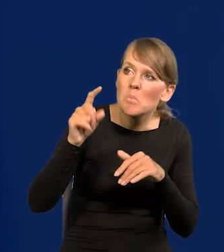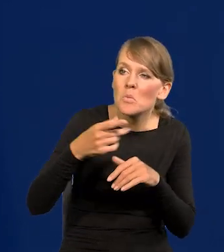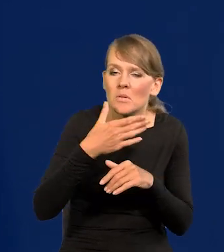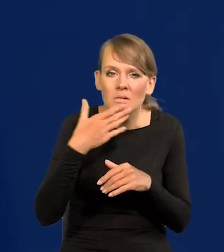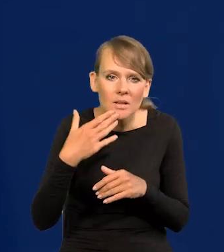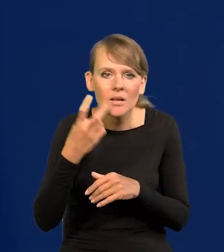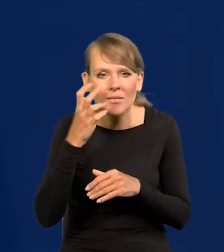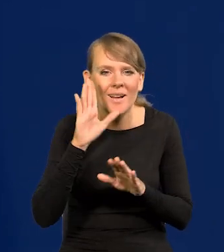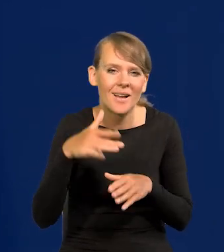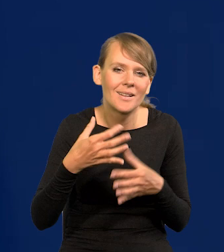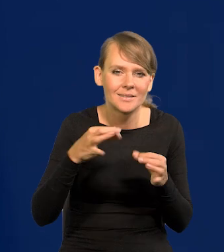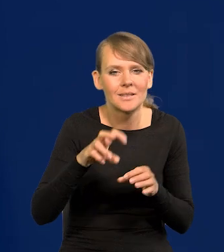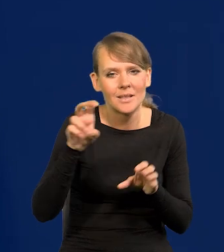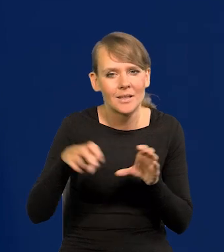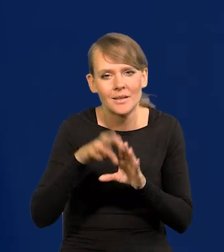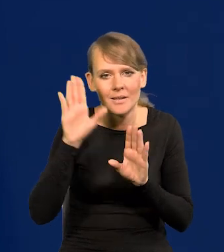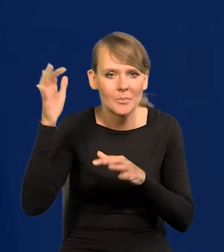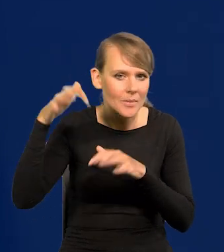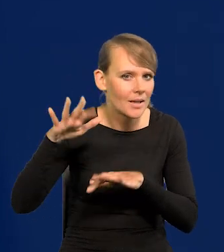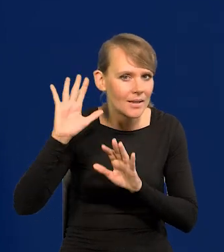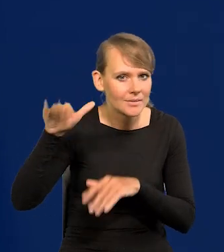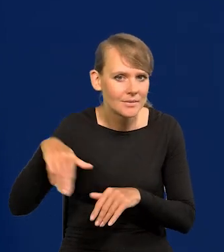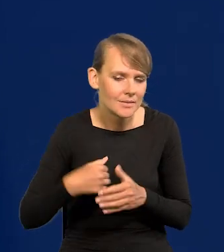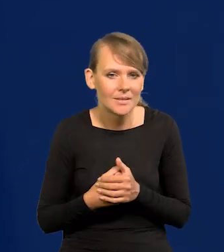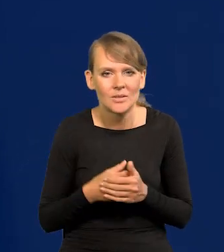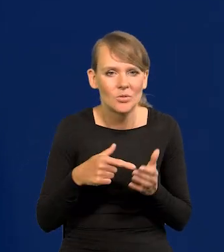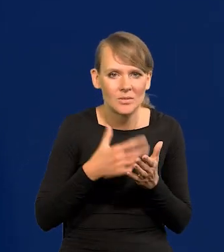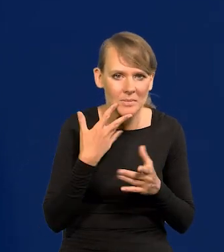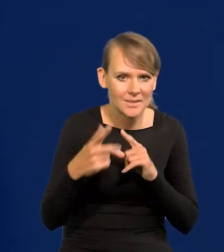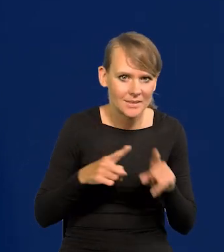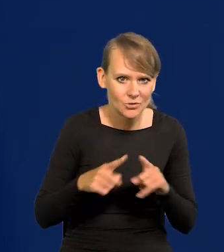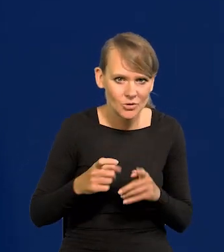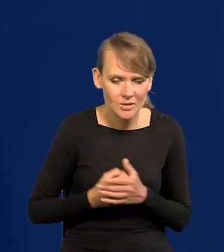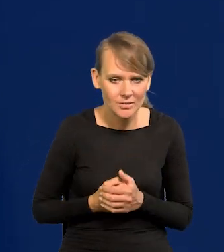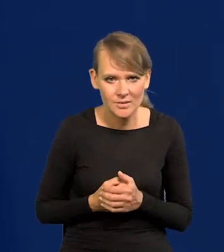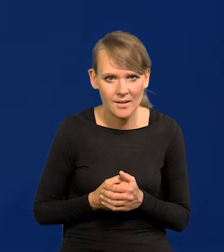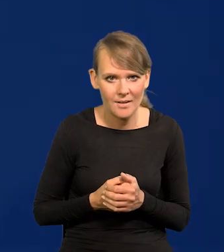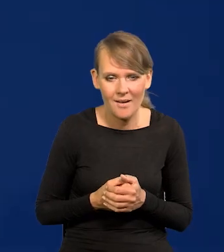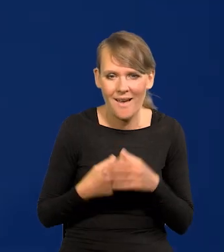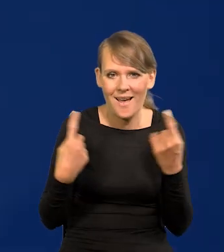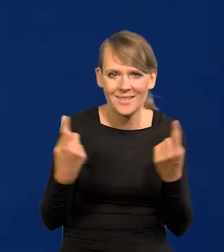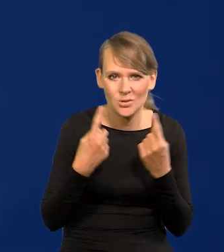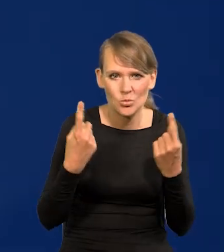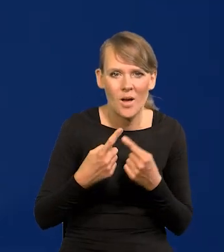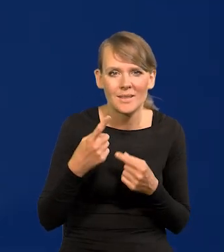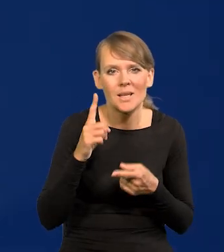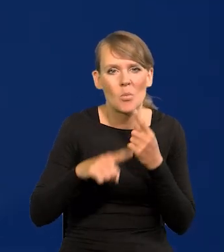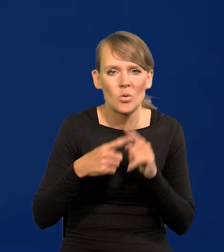no to wsiadamy w samochód służbowy, ale to nie ma dla nas znaczenia. A co by miało sytuacja polityczna tu zmienić?